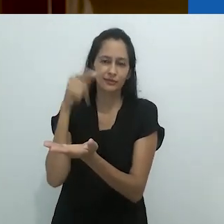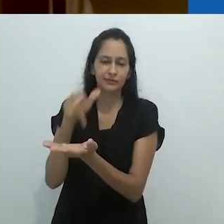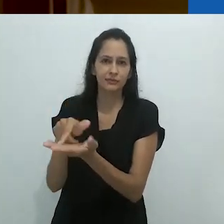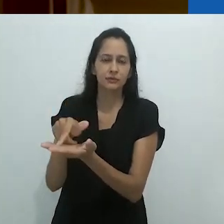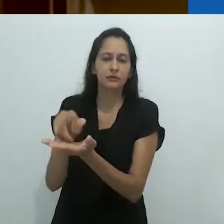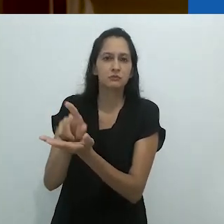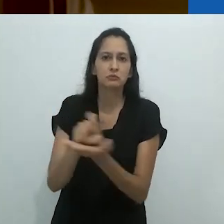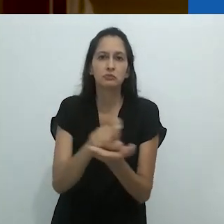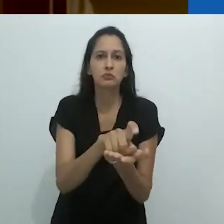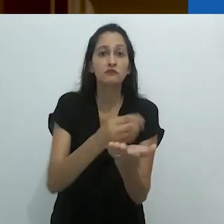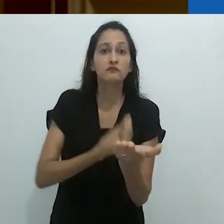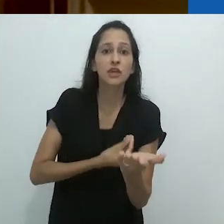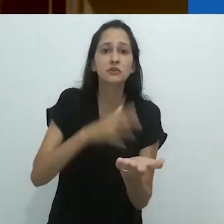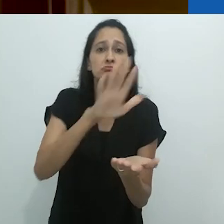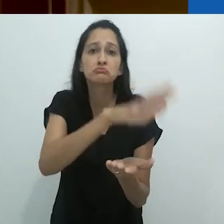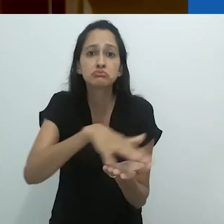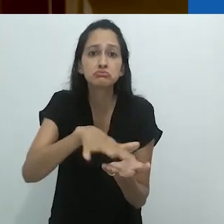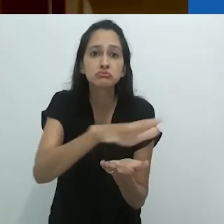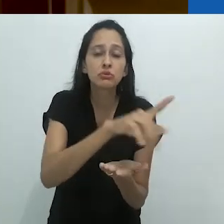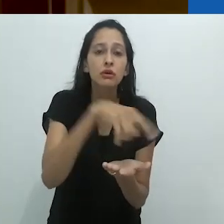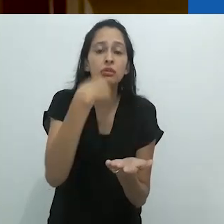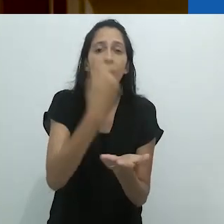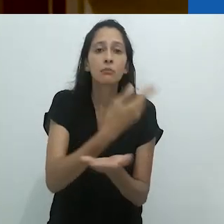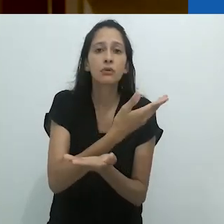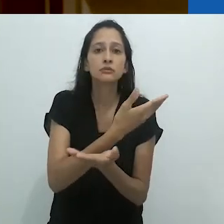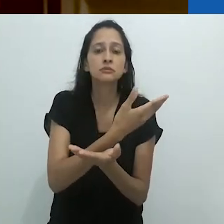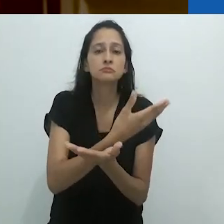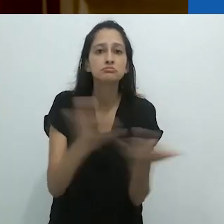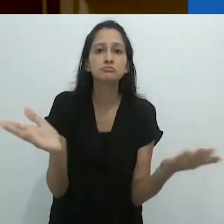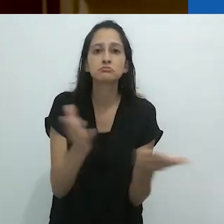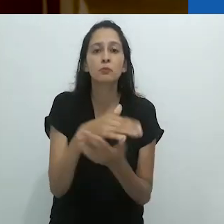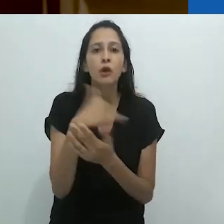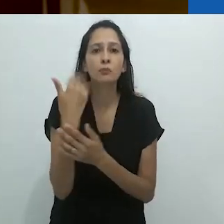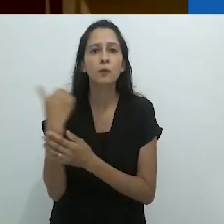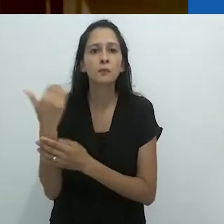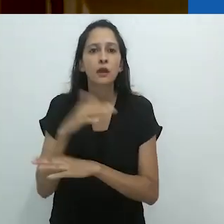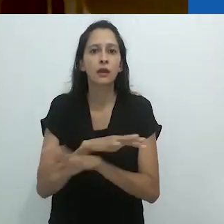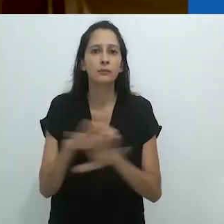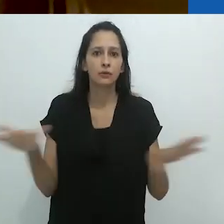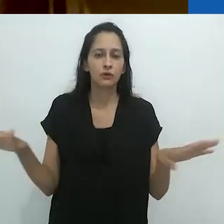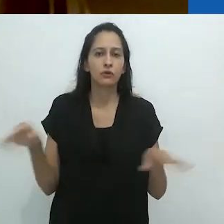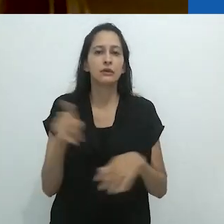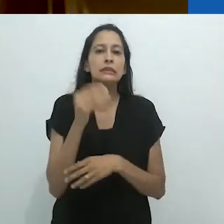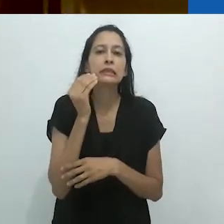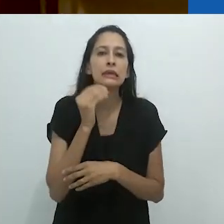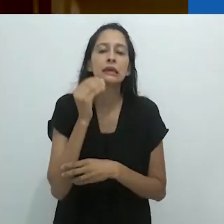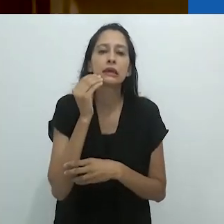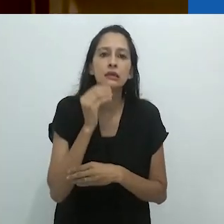quando desapareceram da face da Terra,